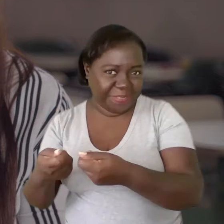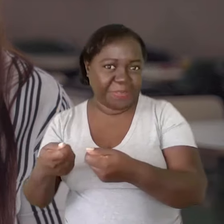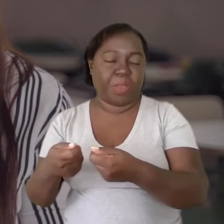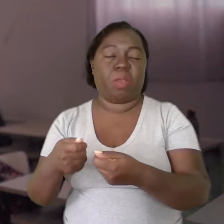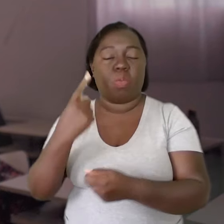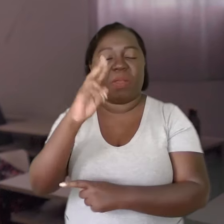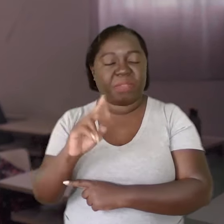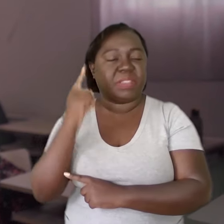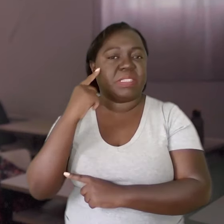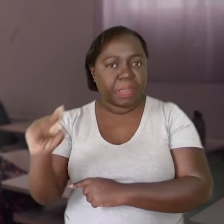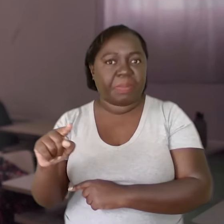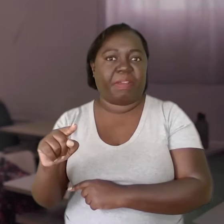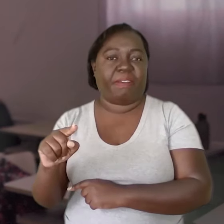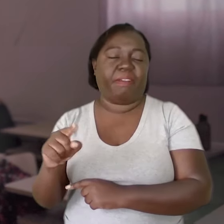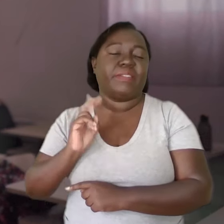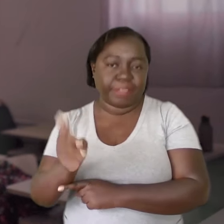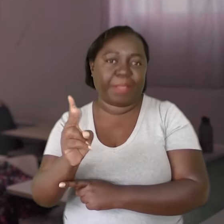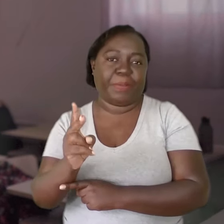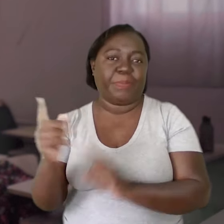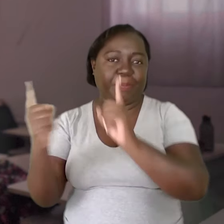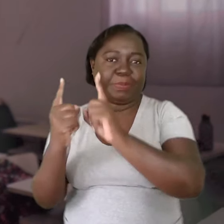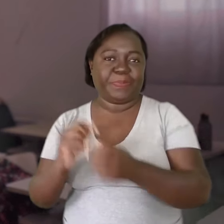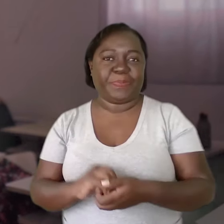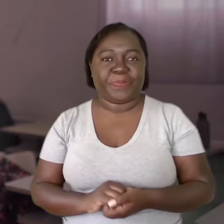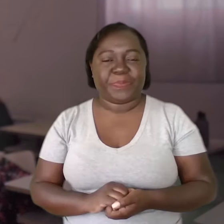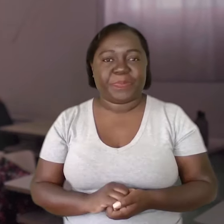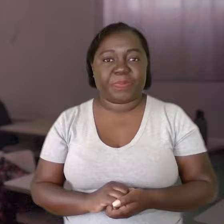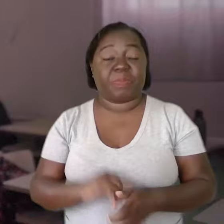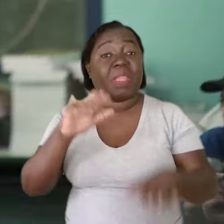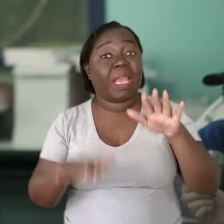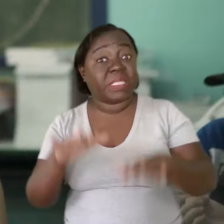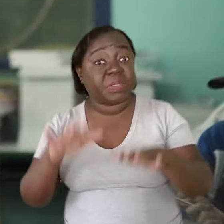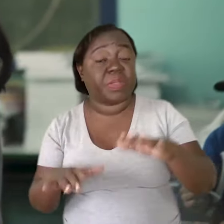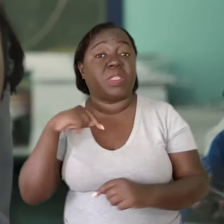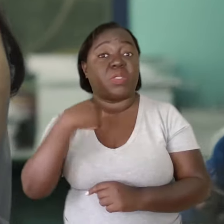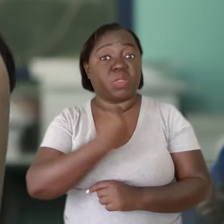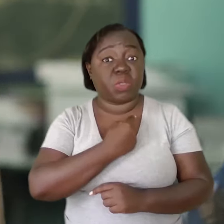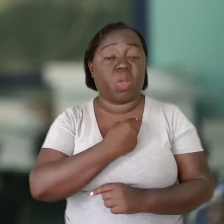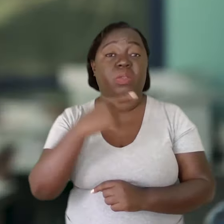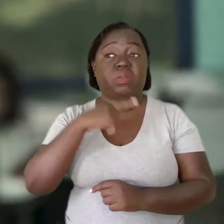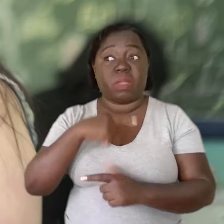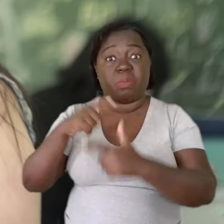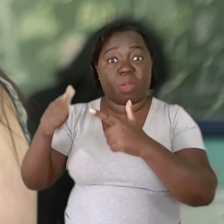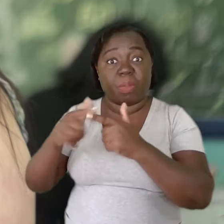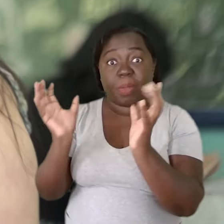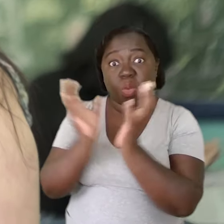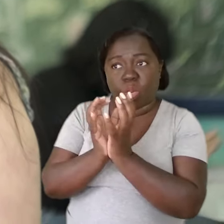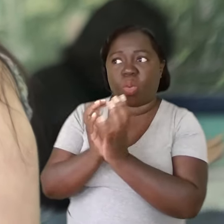Eu fazia uma vez por semana e era sagrado. Tem dias que nós trazemos demandas que são coletivas,